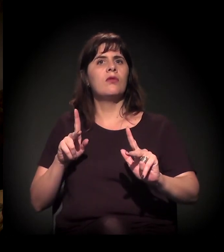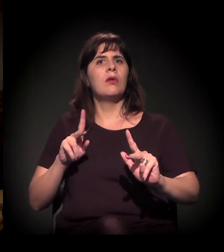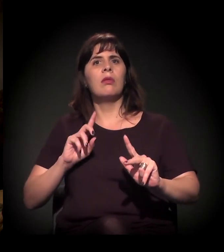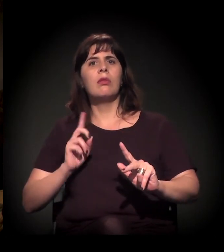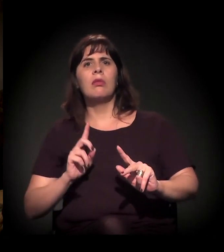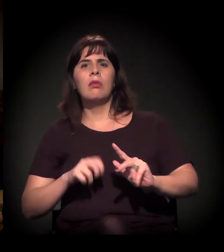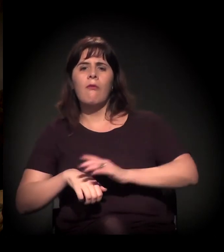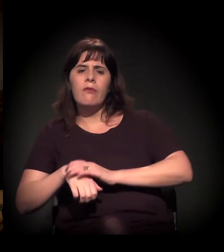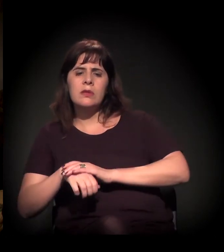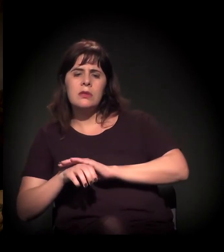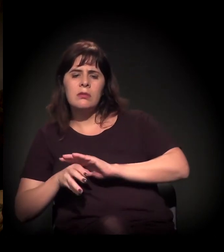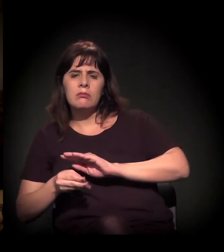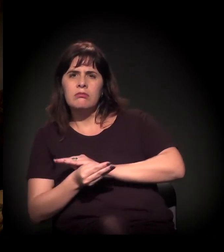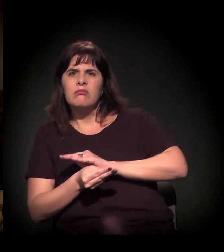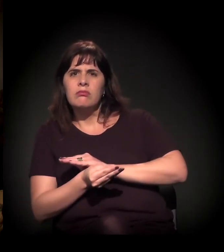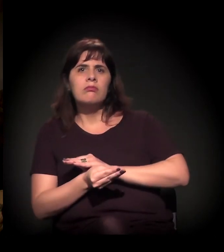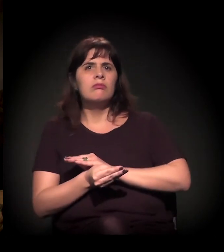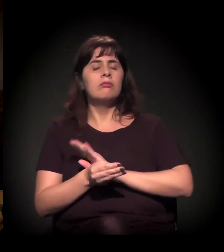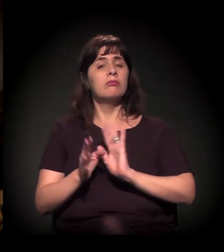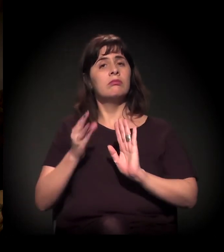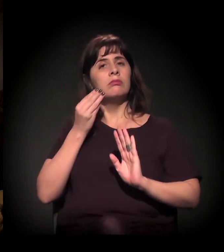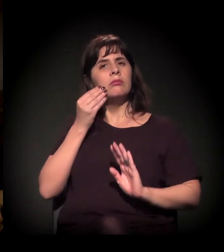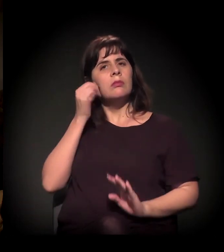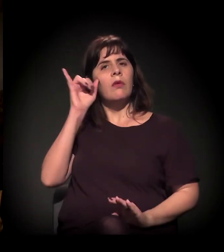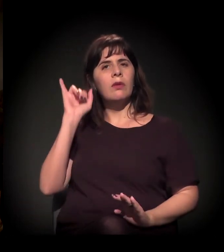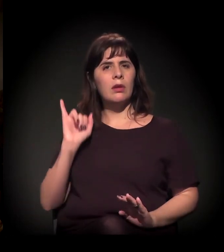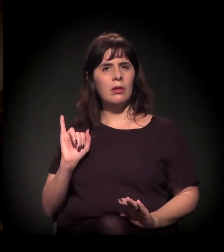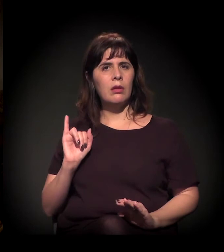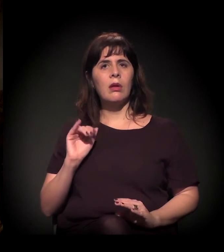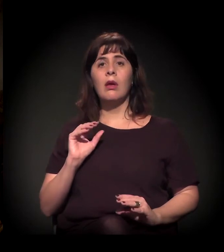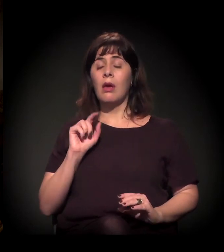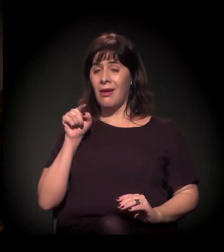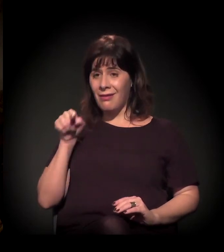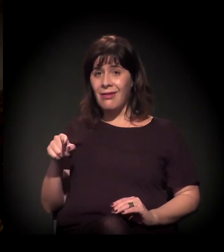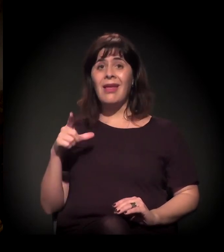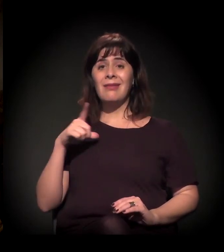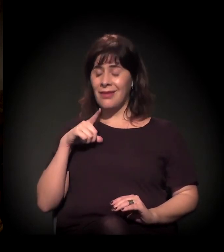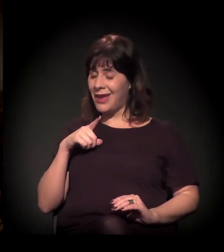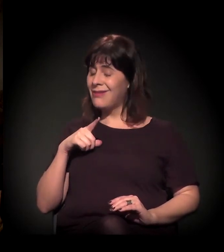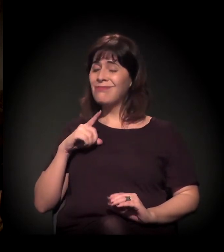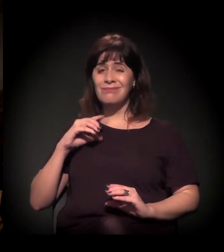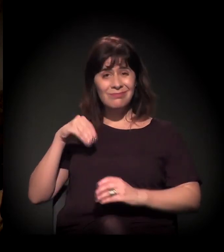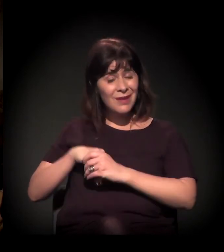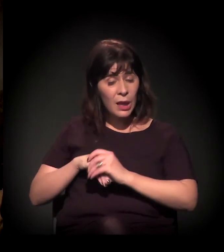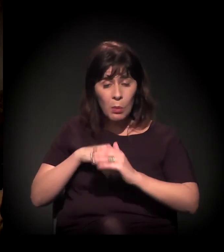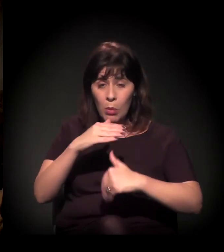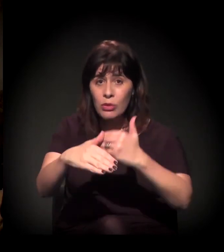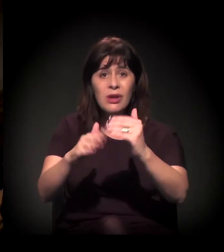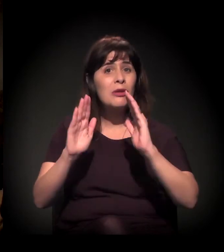Eles estão associados em um processo muito forte de gentrificação e especulação imobiliária.